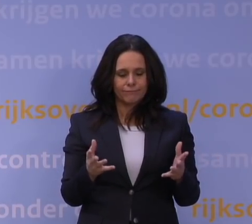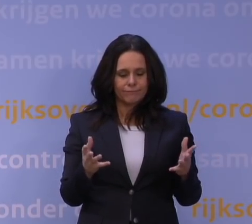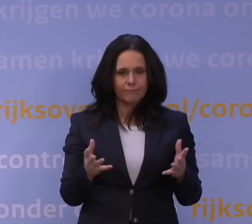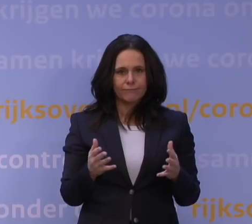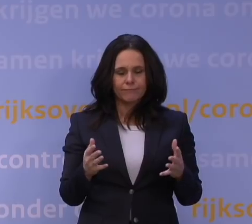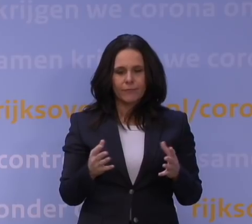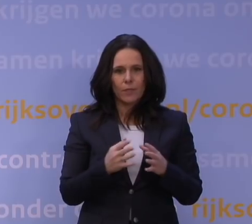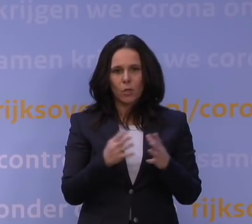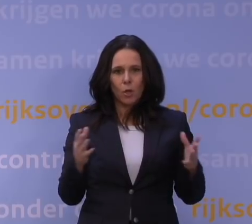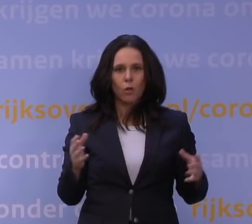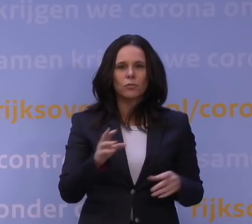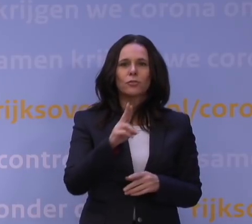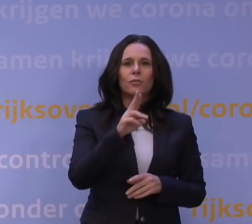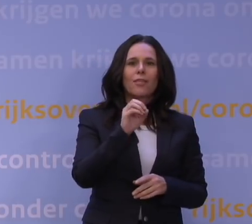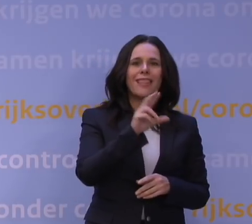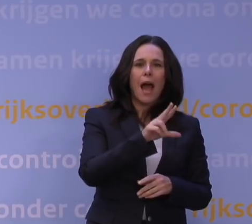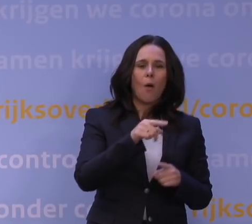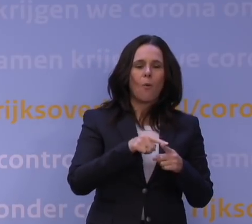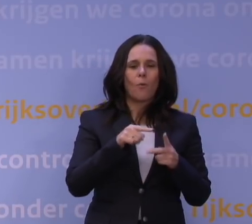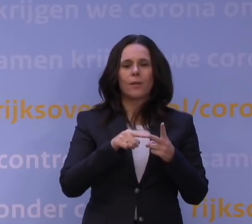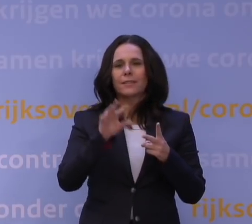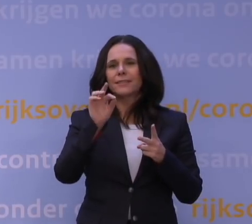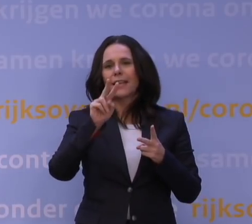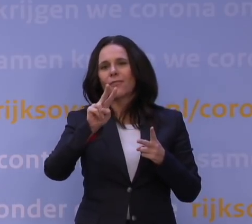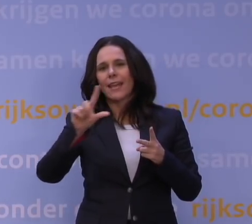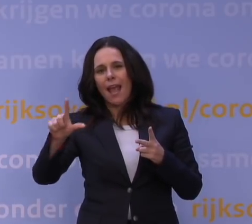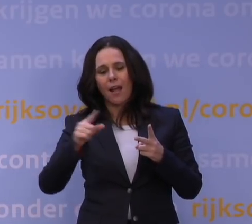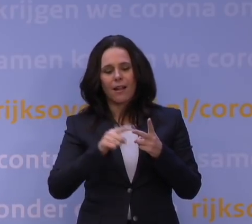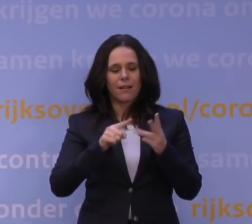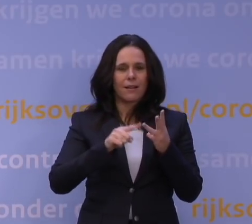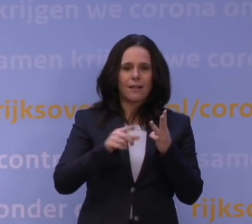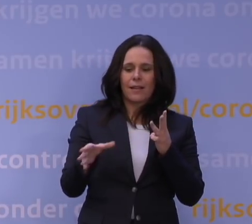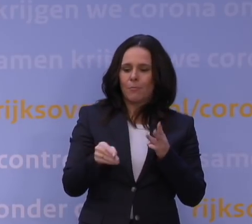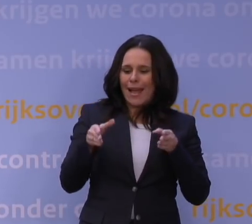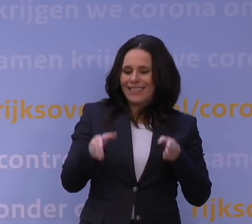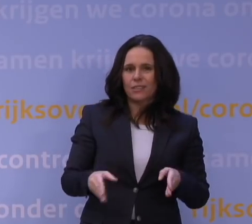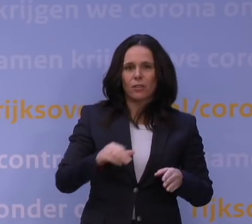de NOW en de TVL en de bijstand voor zelfstandigen via de gemeenten,